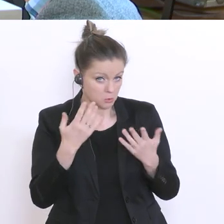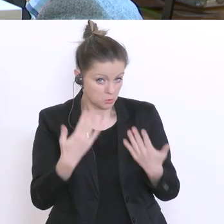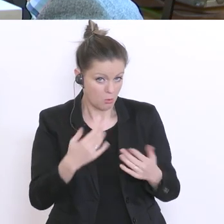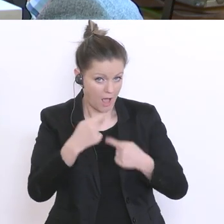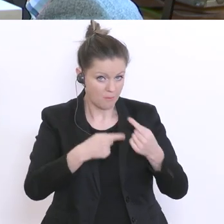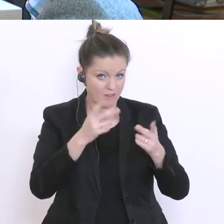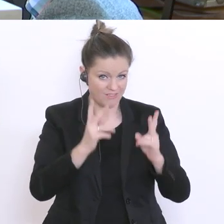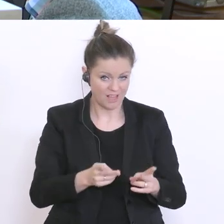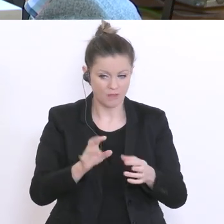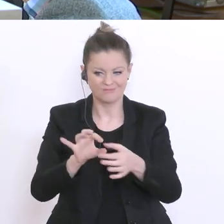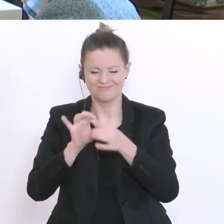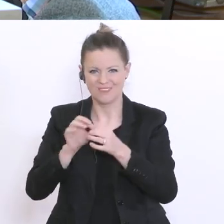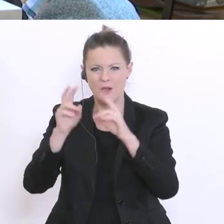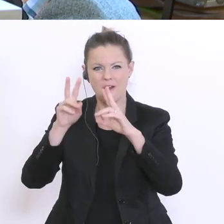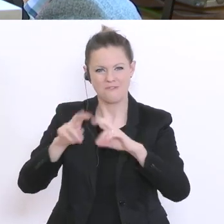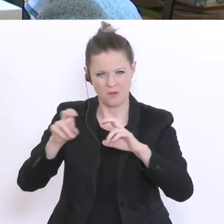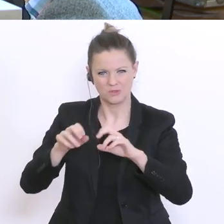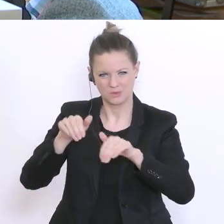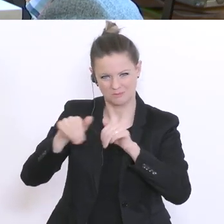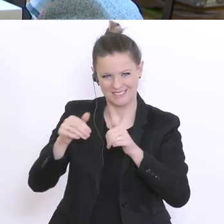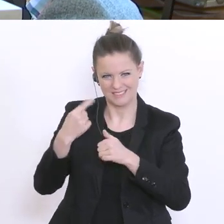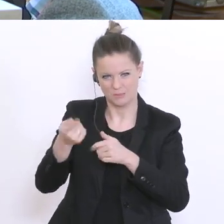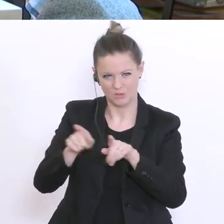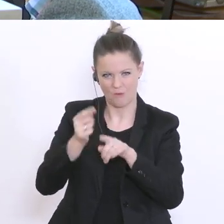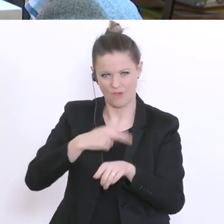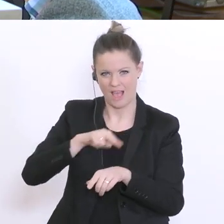zu den 2000°Tests: Wie ist das Setting? Wie kann man sich das vorstellen? Werden da die